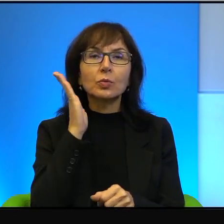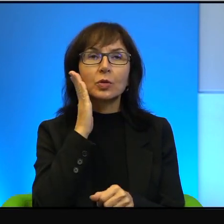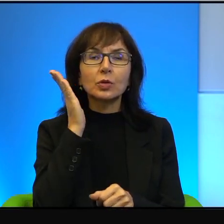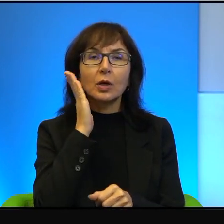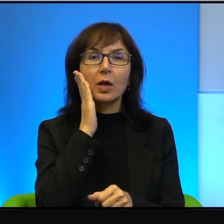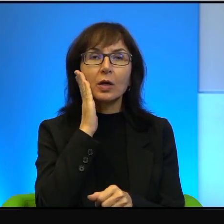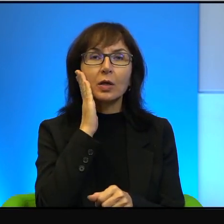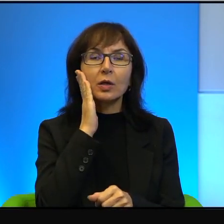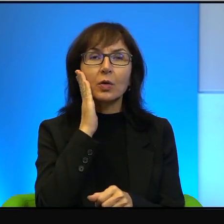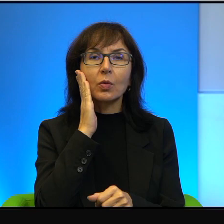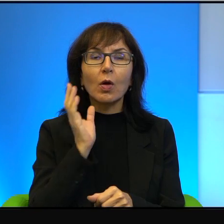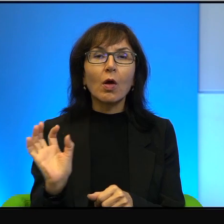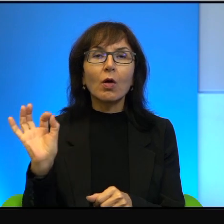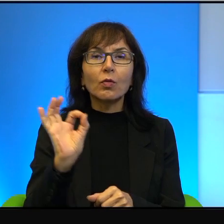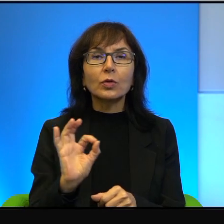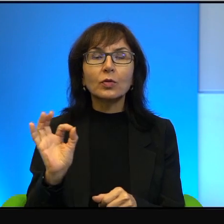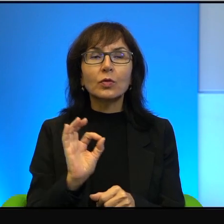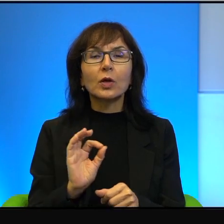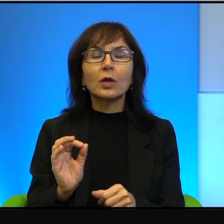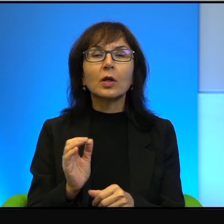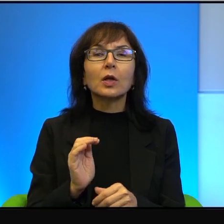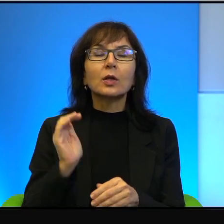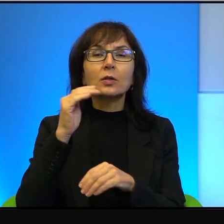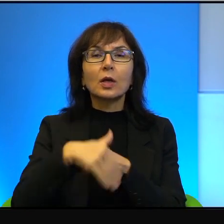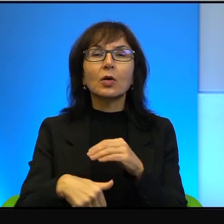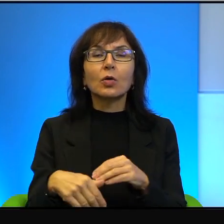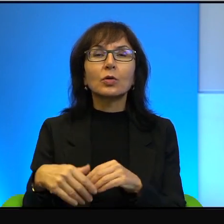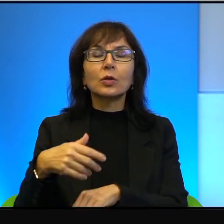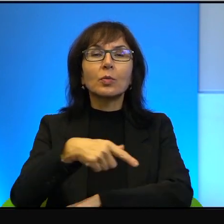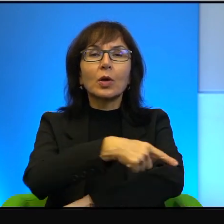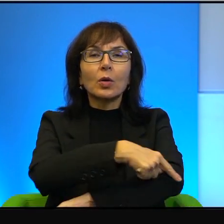w osiedlach na zachodnim brzegu. Oni poruszają się przez tą granicę